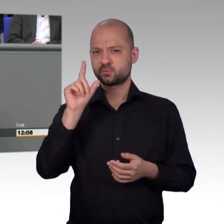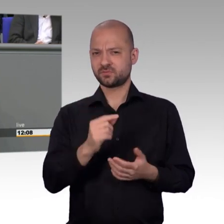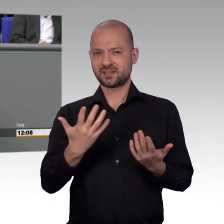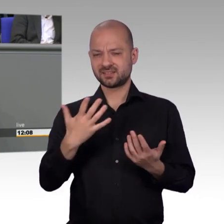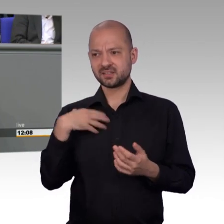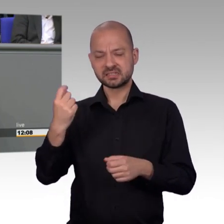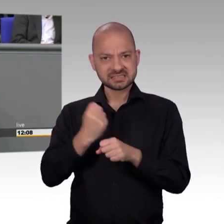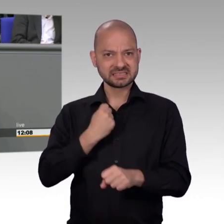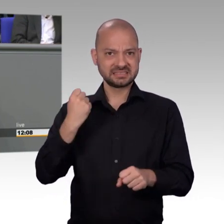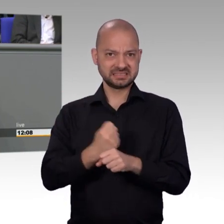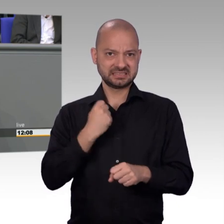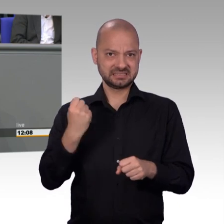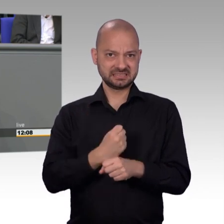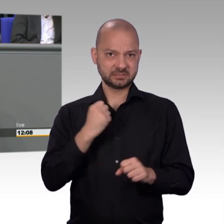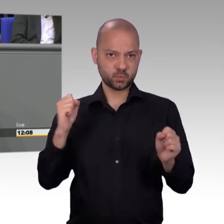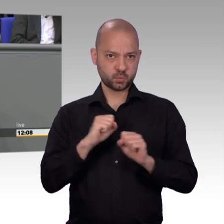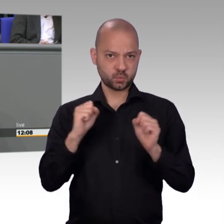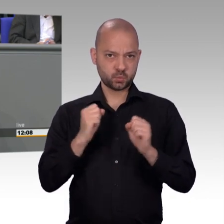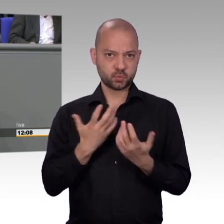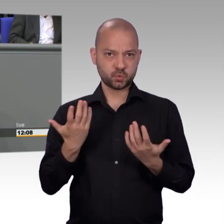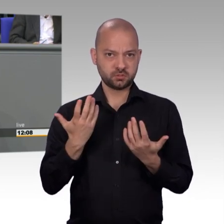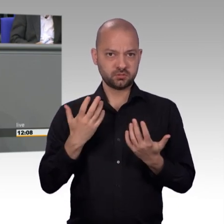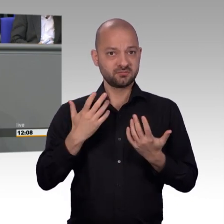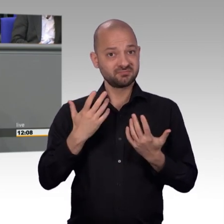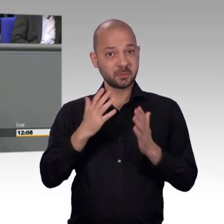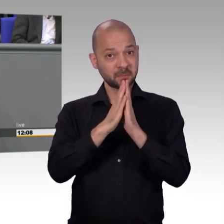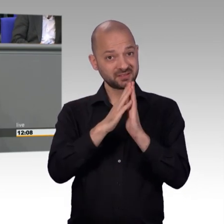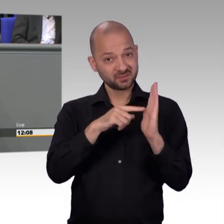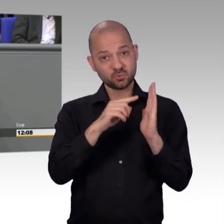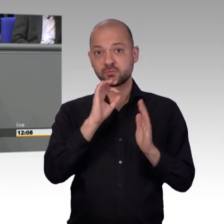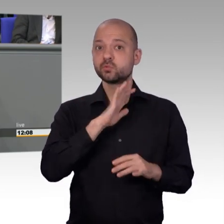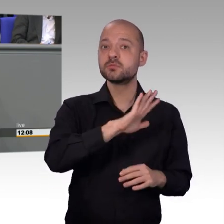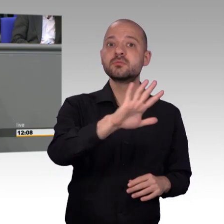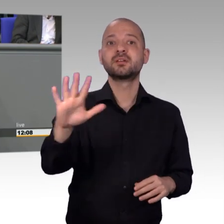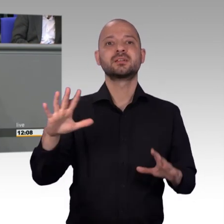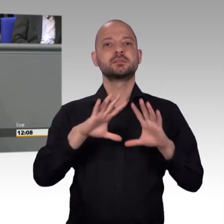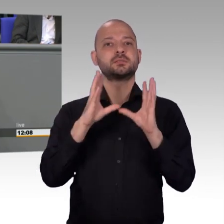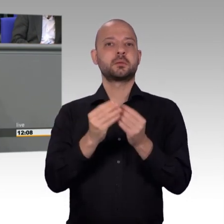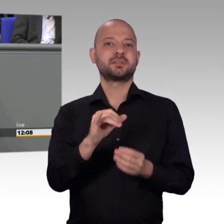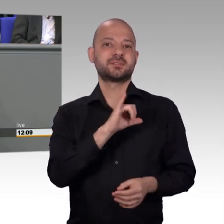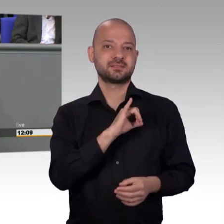Auch die Themen, die uns im Petitionsausschuss umtreiben werden von den Fachausschüssen über aktuelle Stunden, über Fragestunden ect.